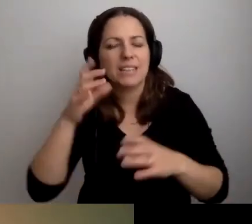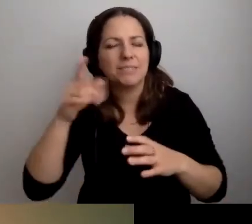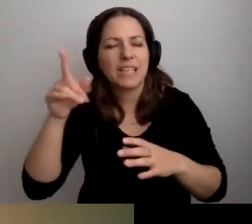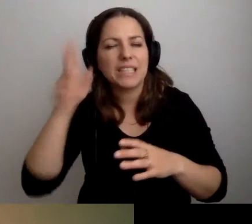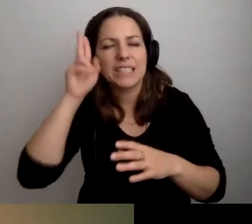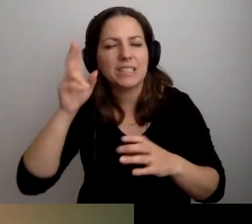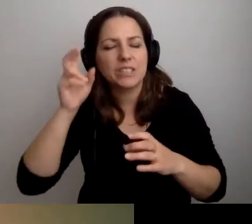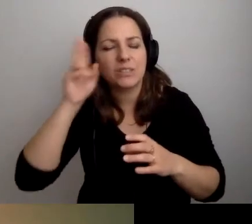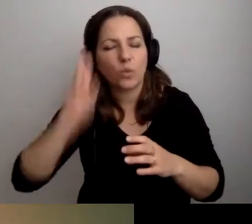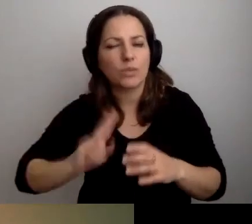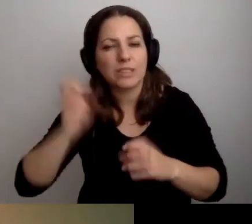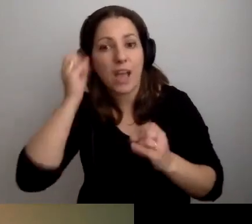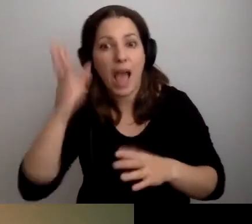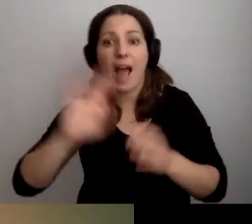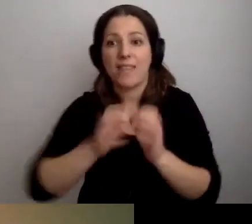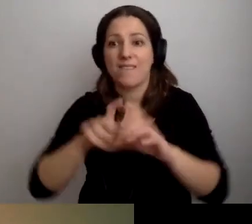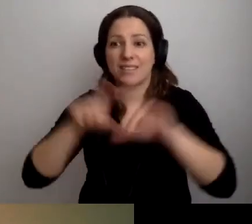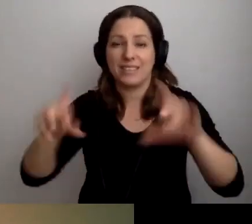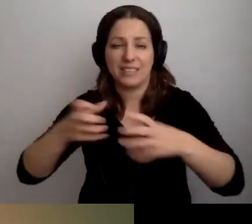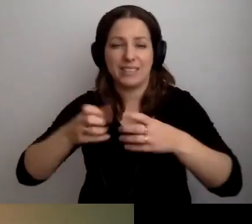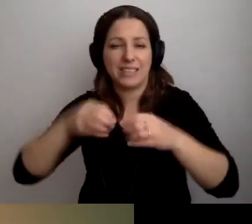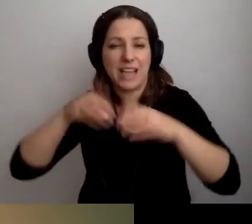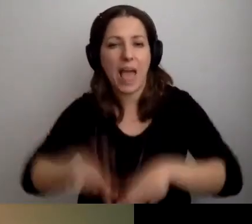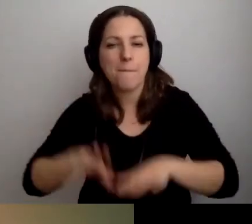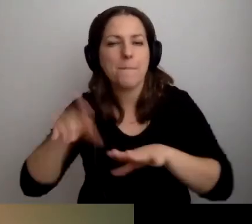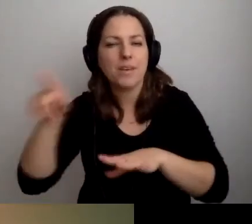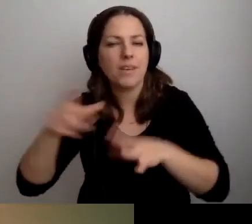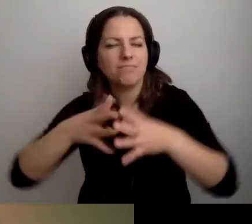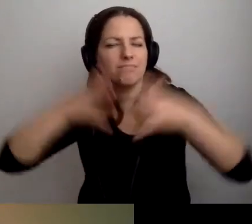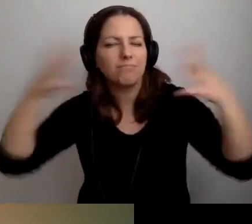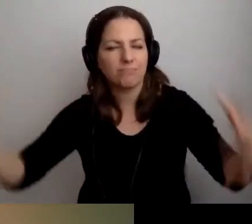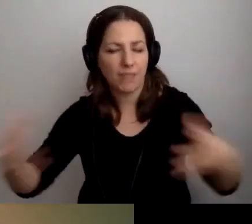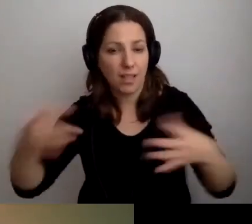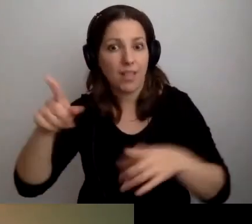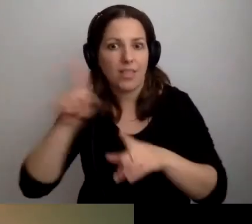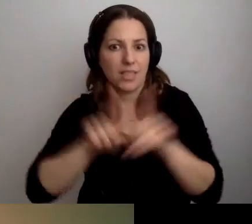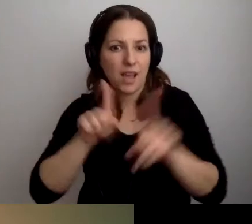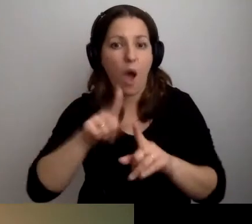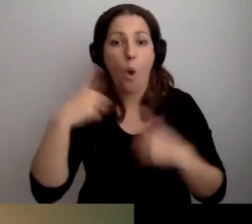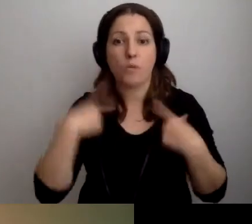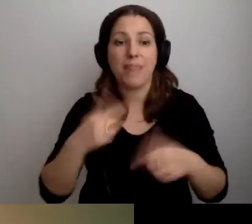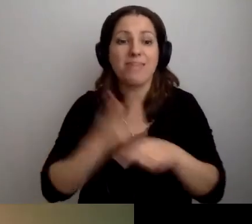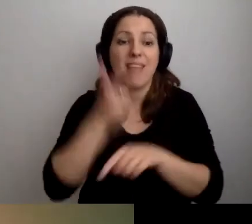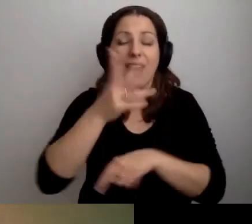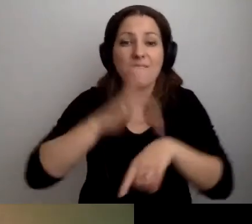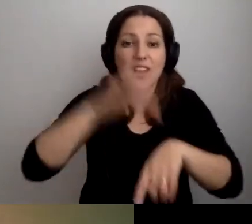Ale też hipermarkety wprowadziły ciche godziny. Niekoniecznie korzystają z nich osoby nadwrażliwe sensorycznie.